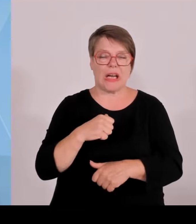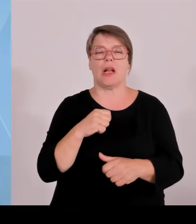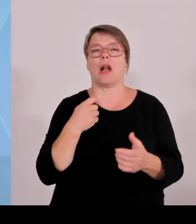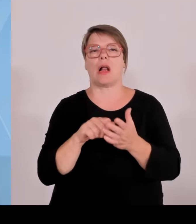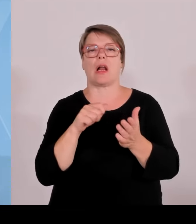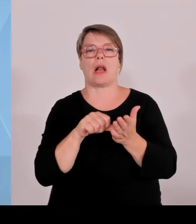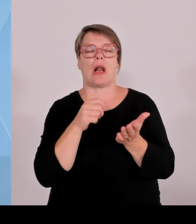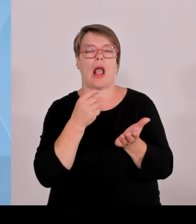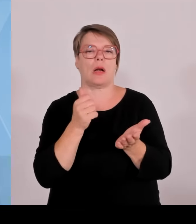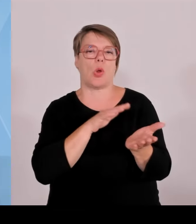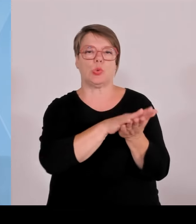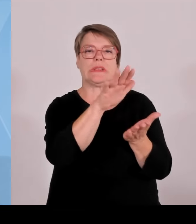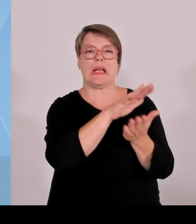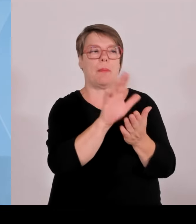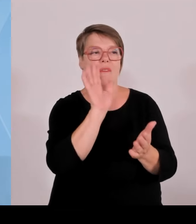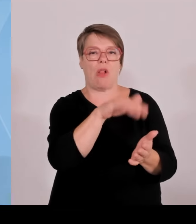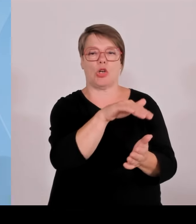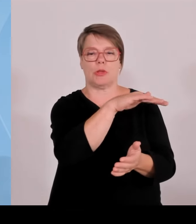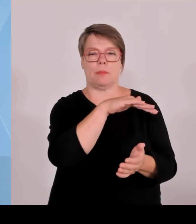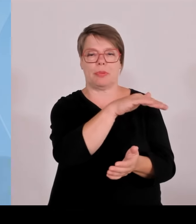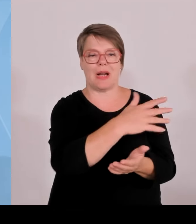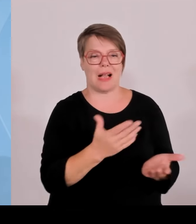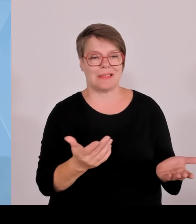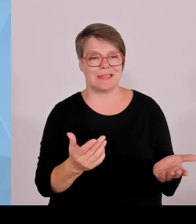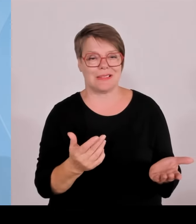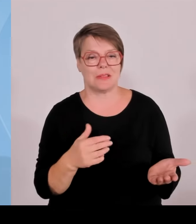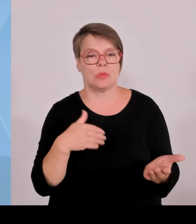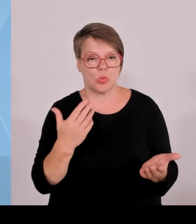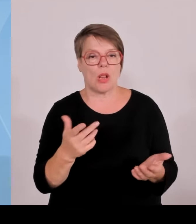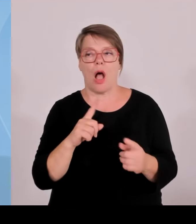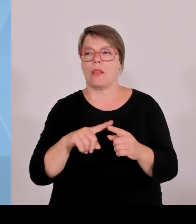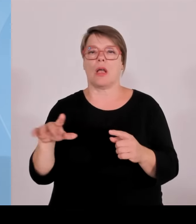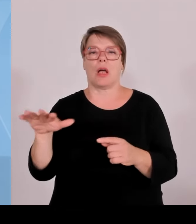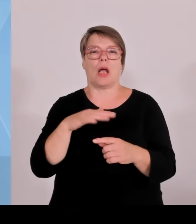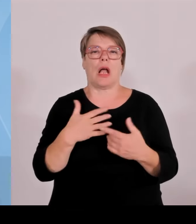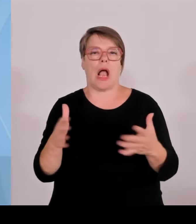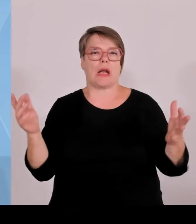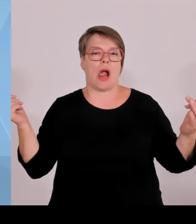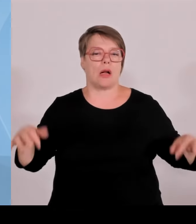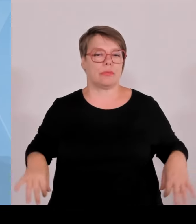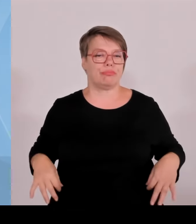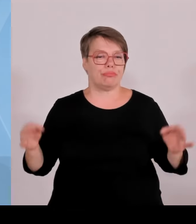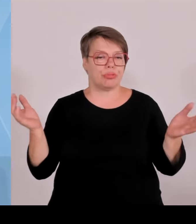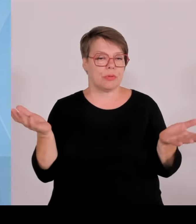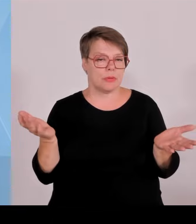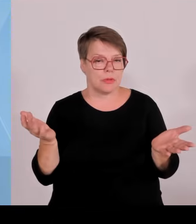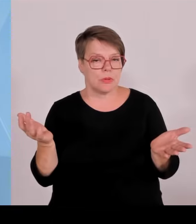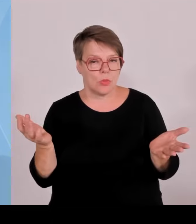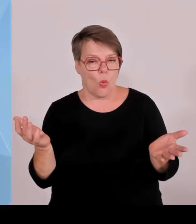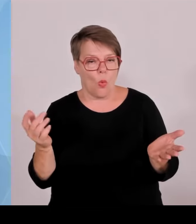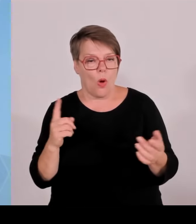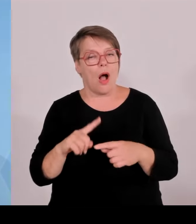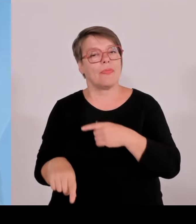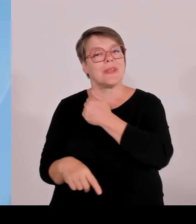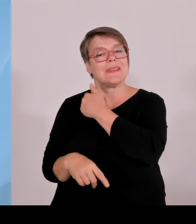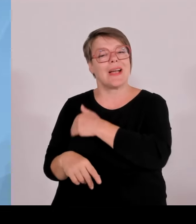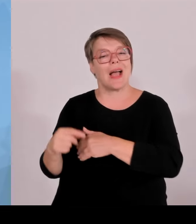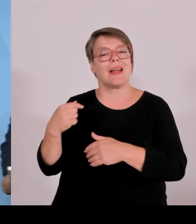zunehmend, wollen diese Position aber weiter ausbauen. Vielen Dank. (Rednerwechsel) Vielen Dank, Herr Staatsminister Blume, bitte.